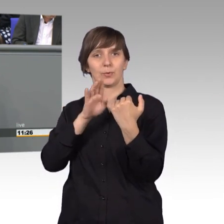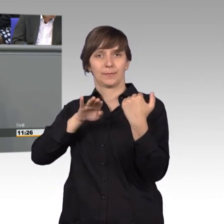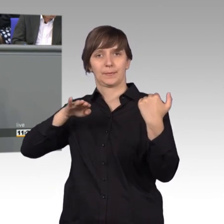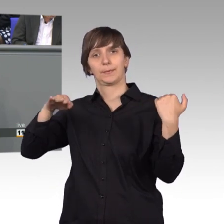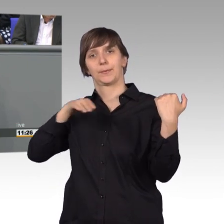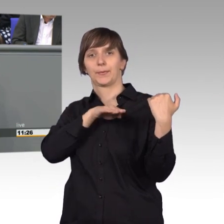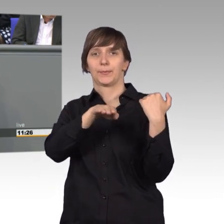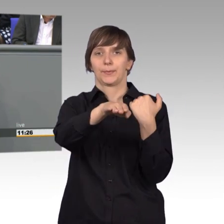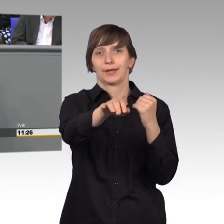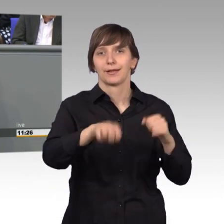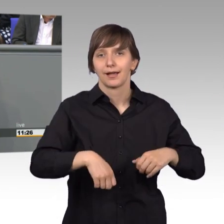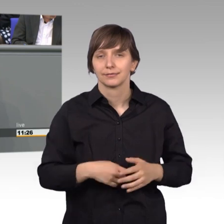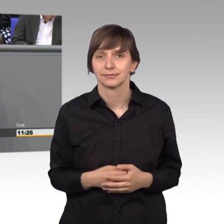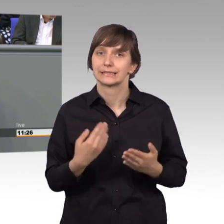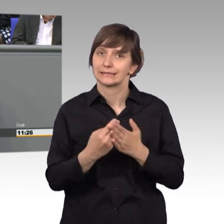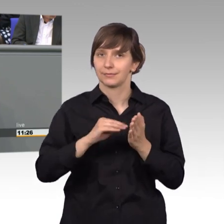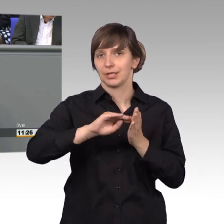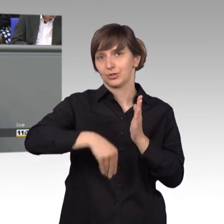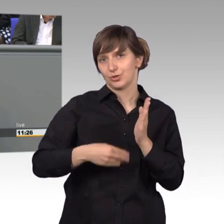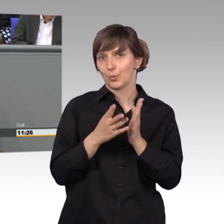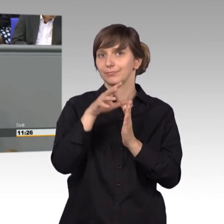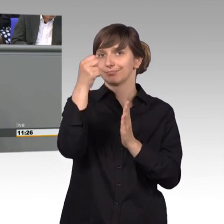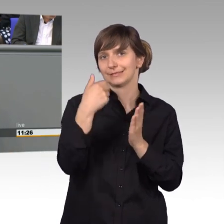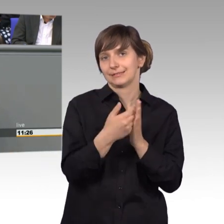Ein anderes Mal konnte das Haus von Thomas Mann,